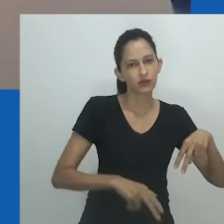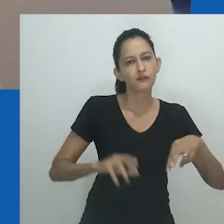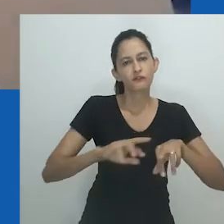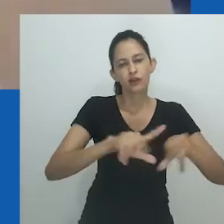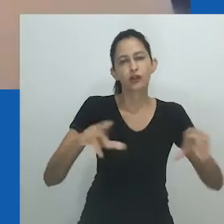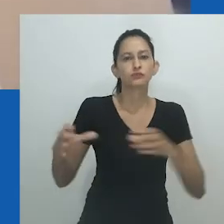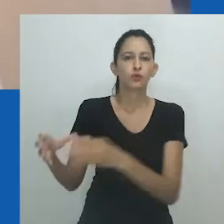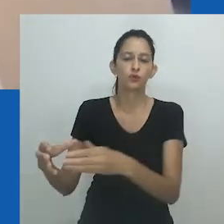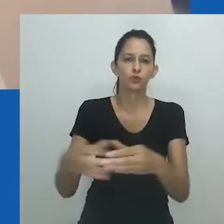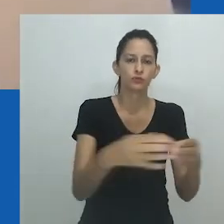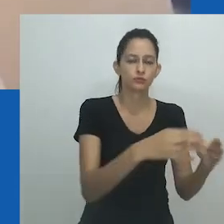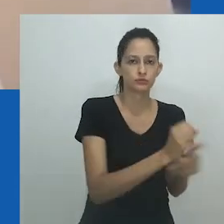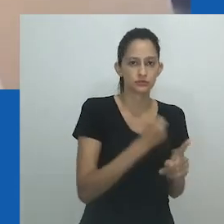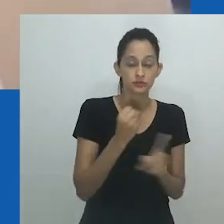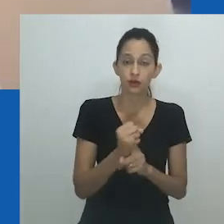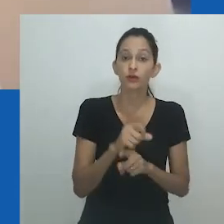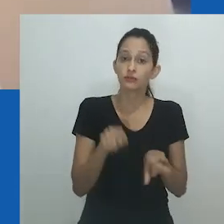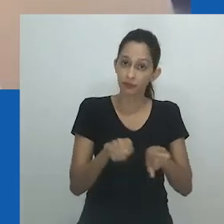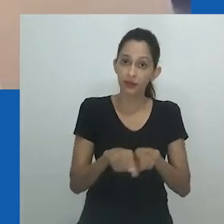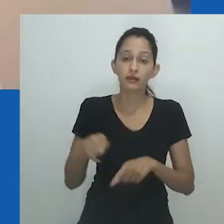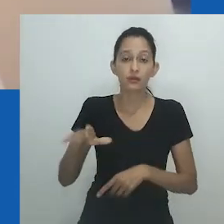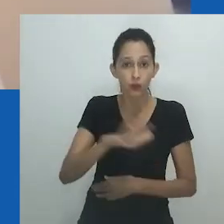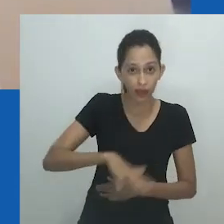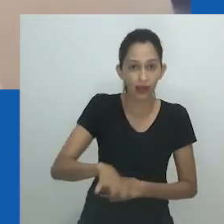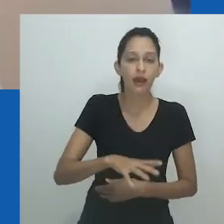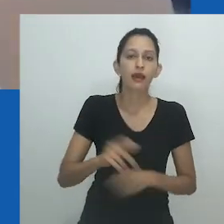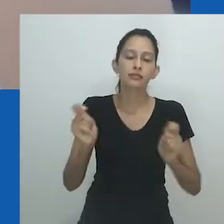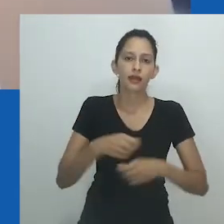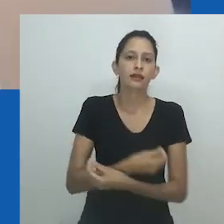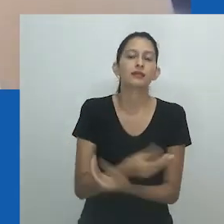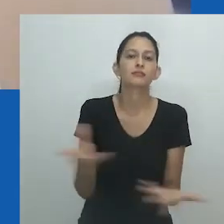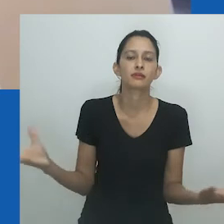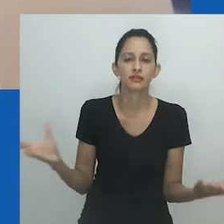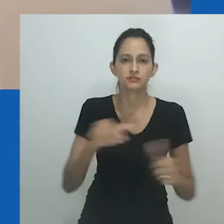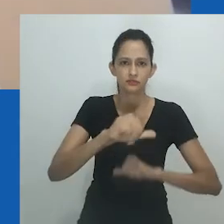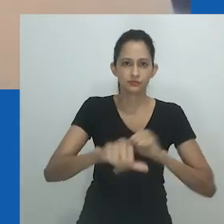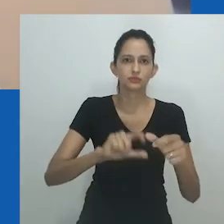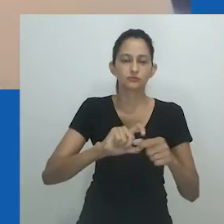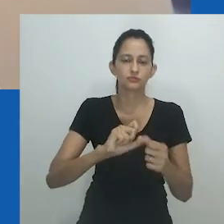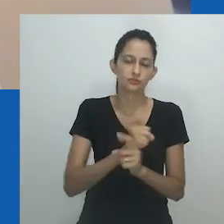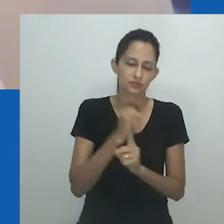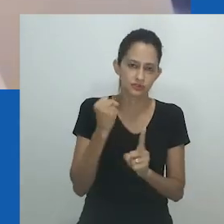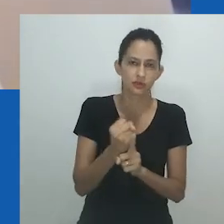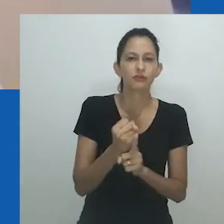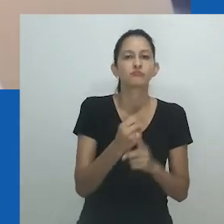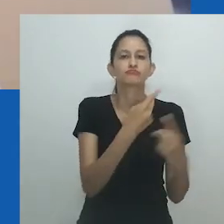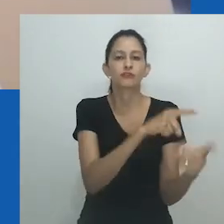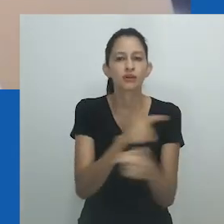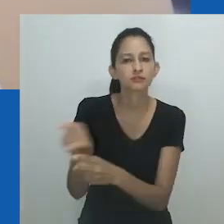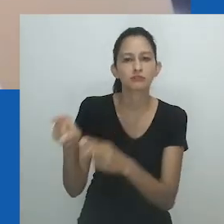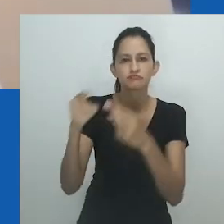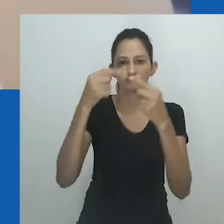Para Hlobo, evocar a imagem de uma drag queen e dessa subcultura em ‘Unongayindoda’ é uma disrupção do binário